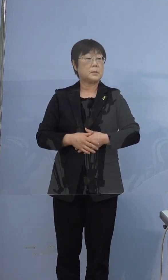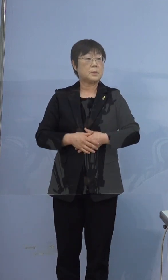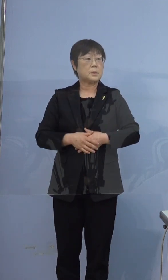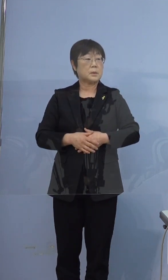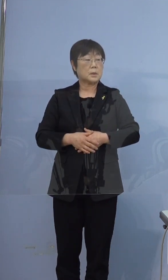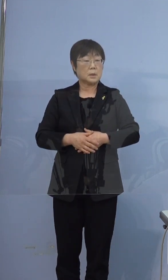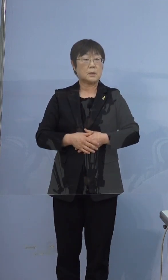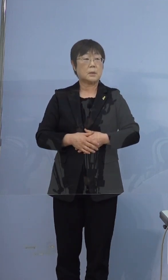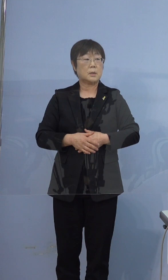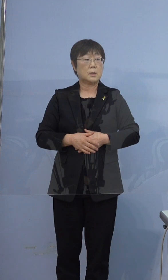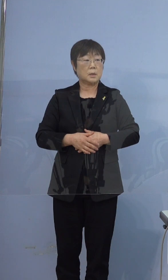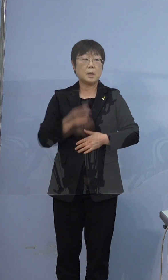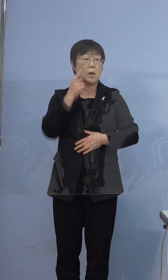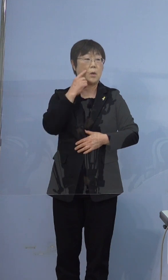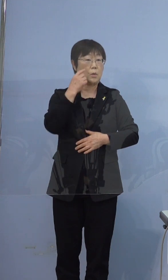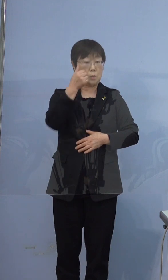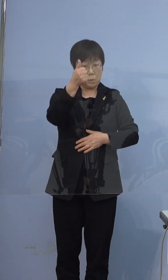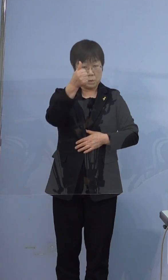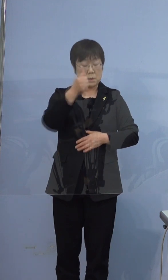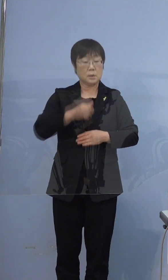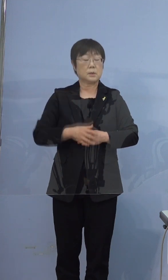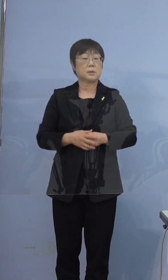この方がお父様